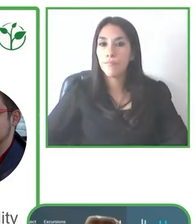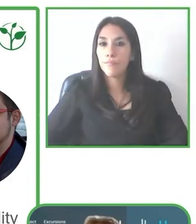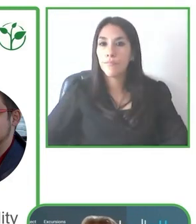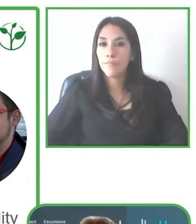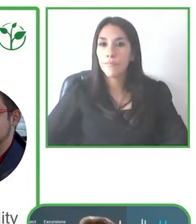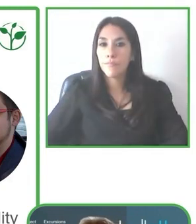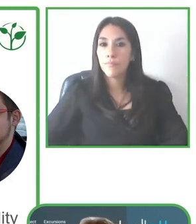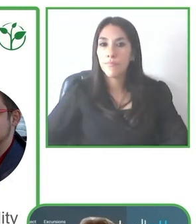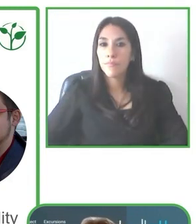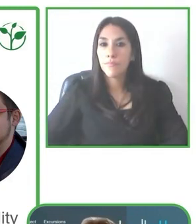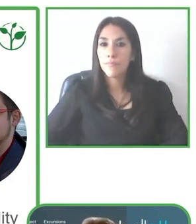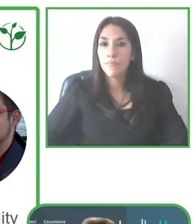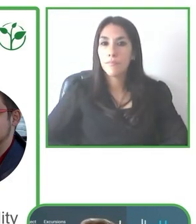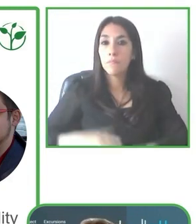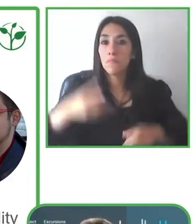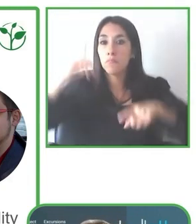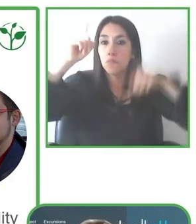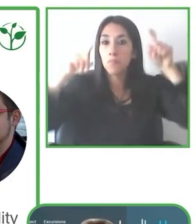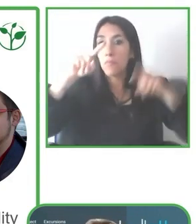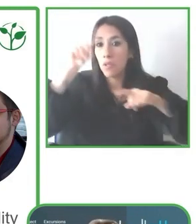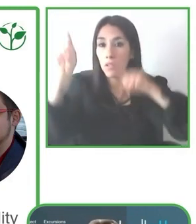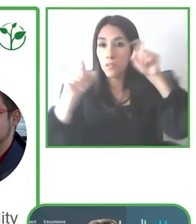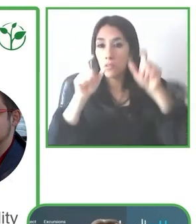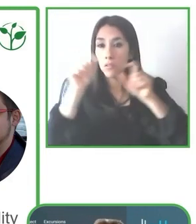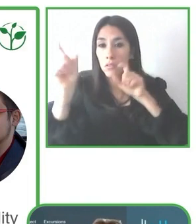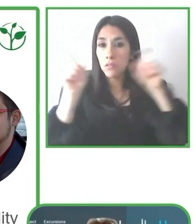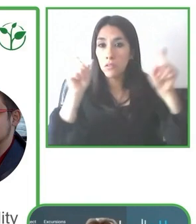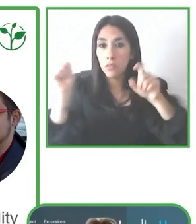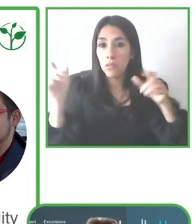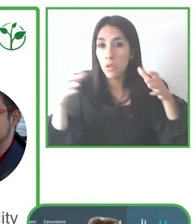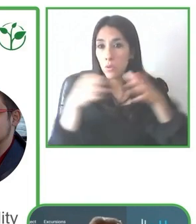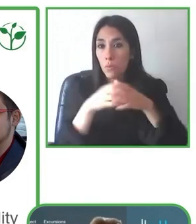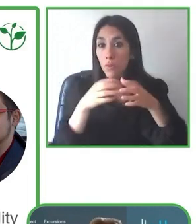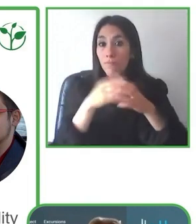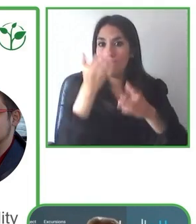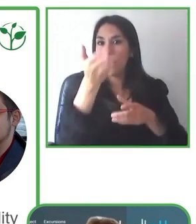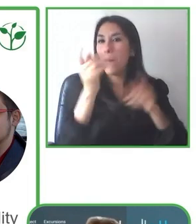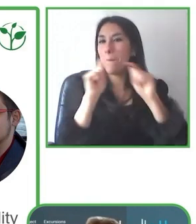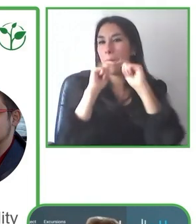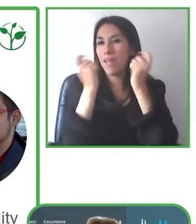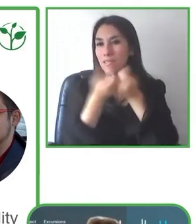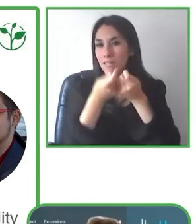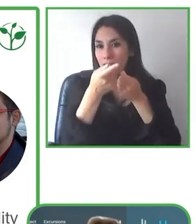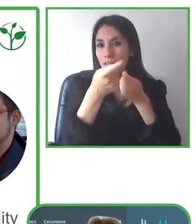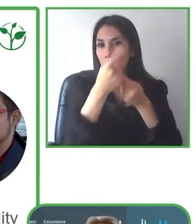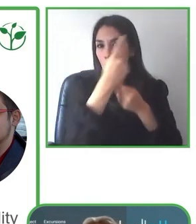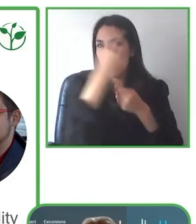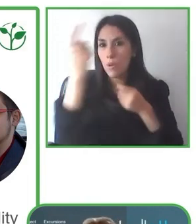Por eso es muy importante el tema del guía, del guía que tenga esa flexibilidad.